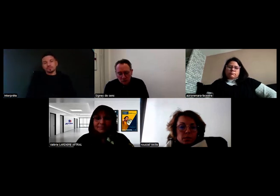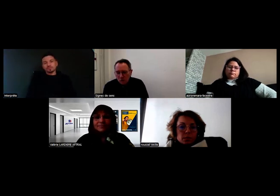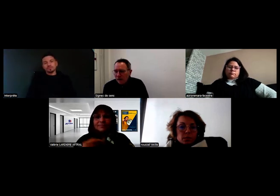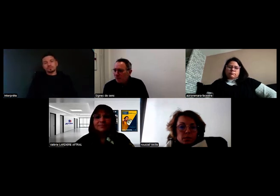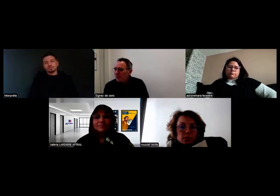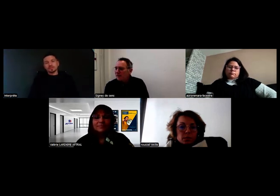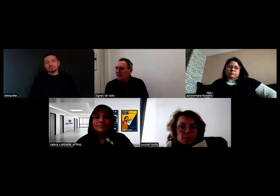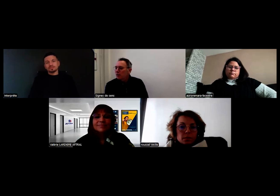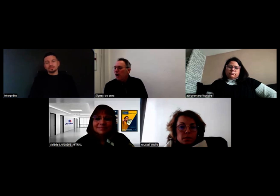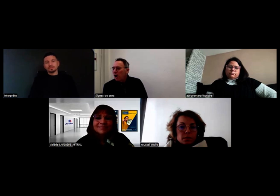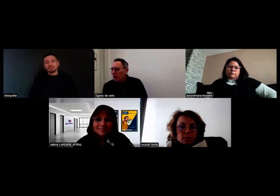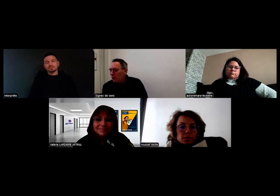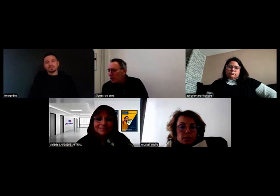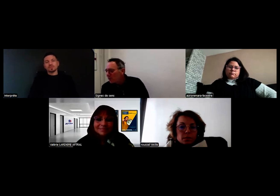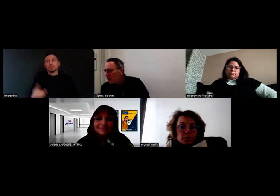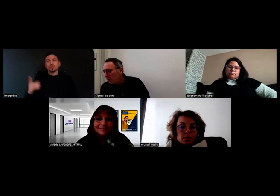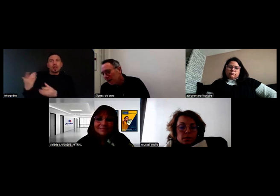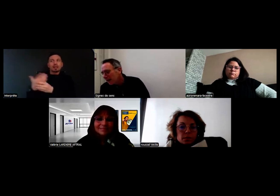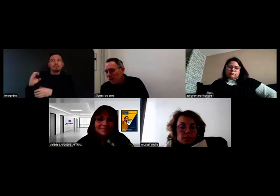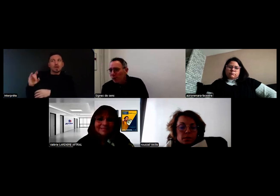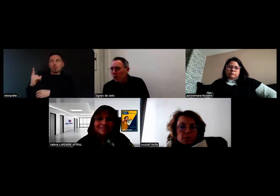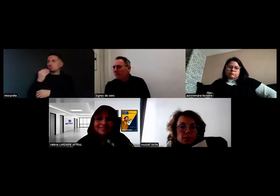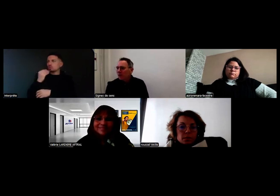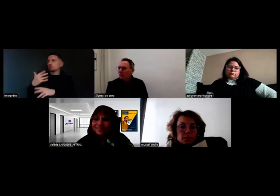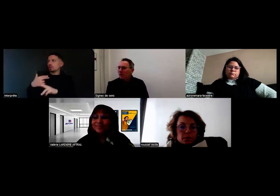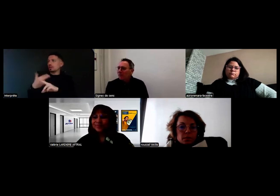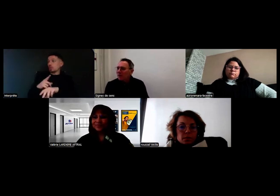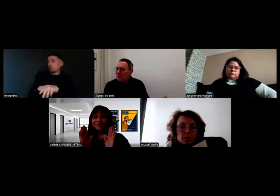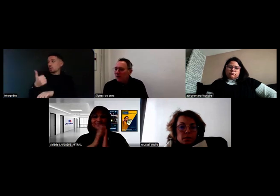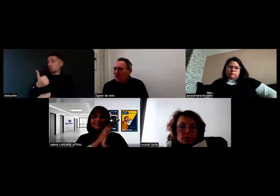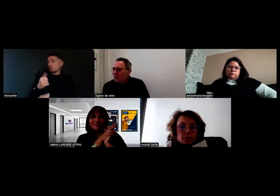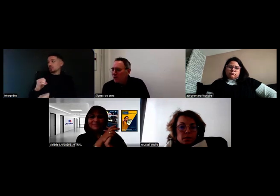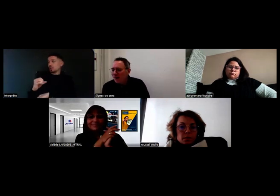Oui voilà on a déjà répondu à cette question. Il est 13h02, donc on ne va pas trop déborder,